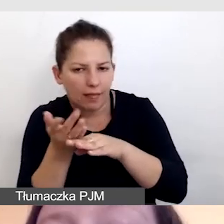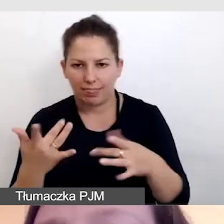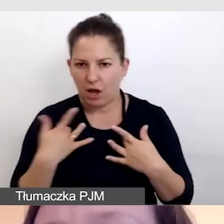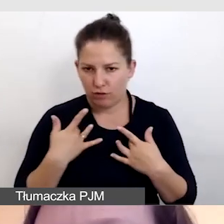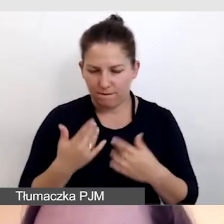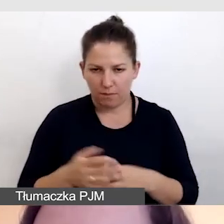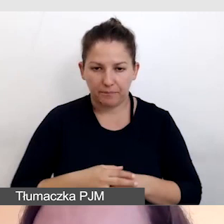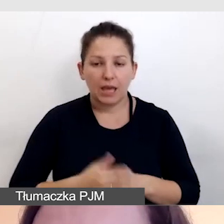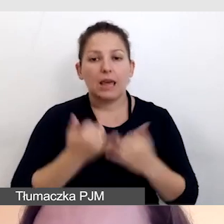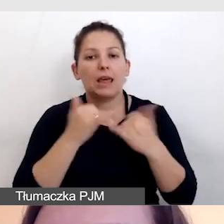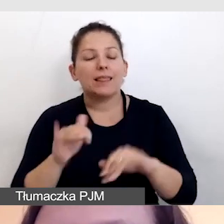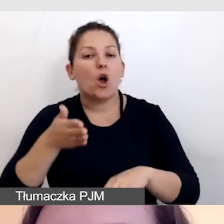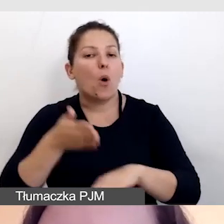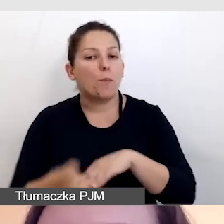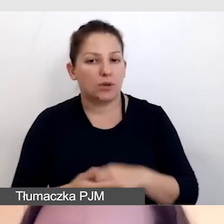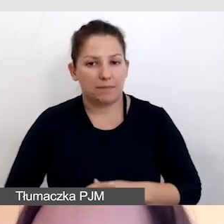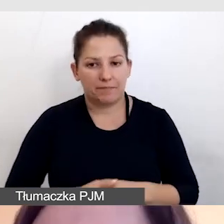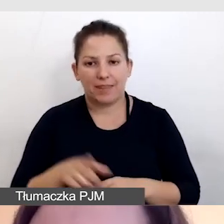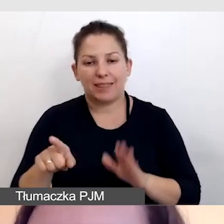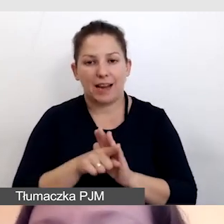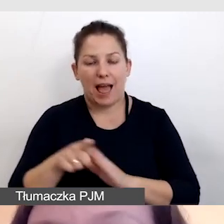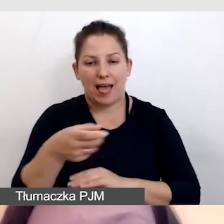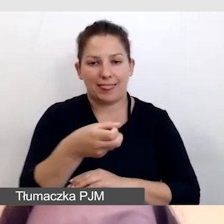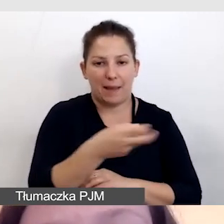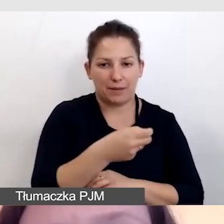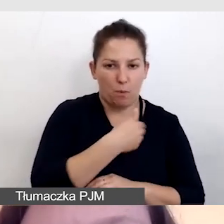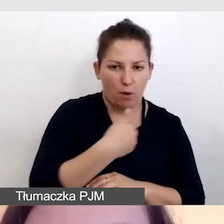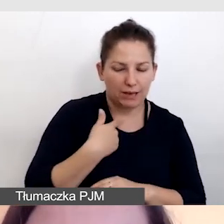Inne opóźnienie jest dla napisów polskich i dla angielskich.